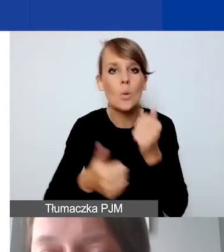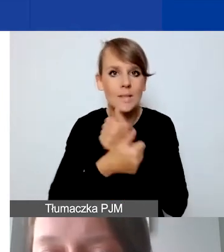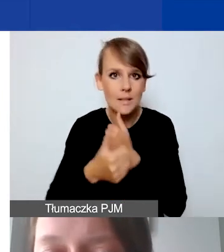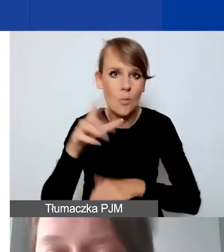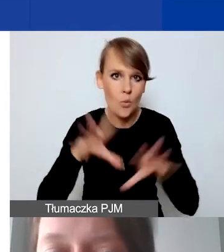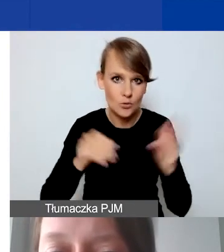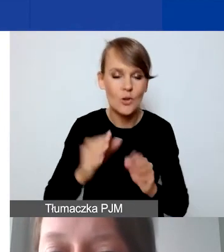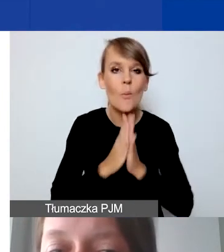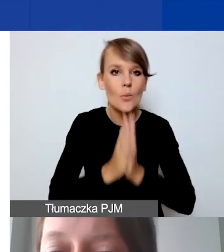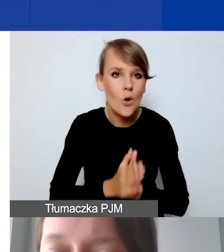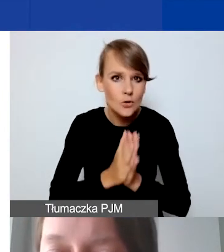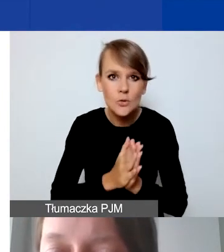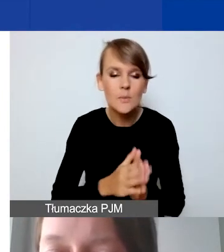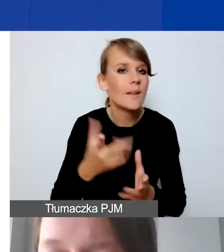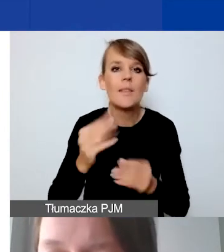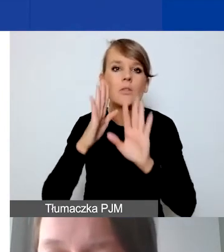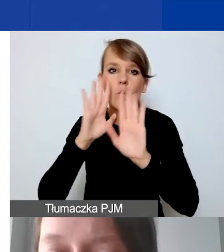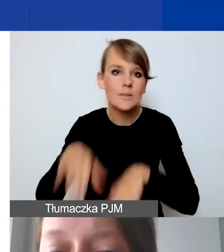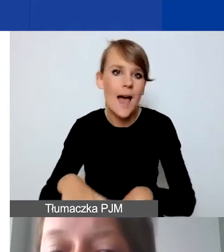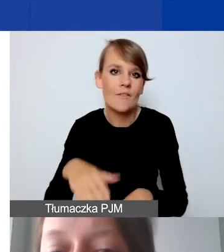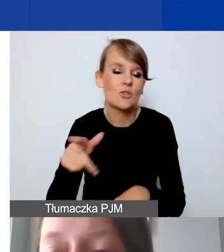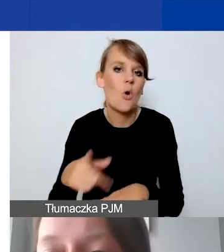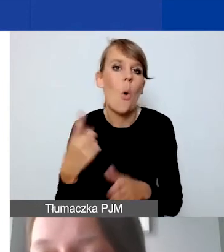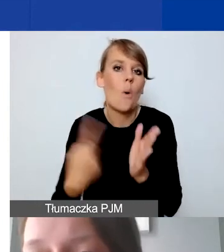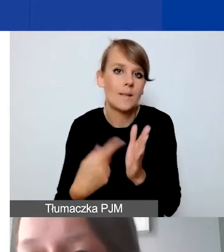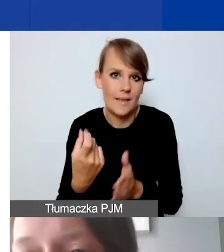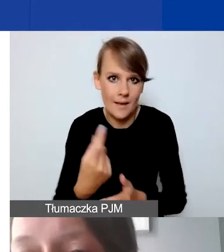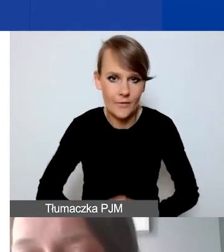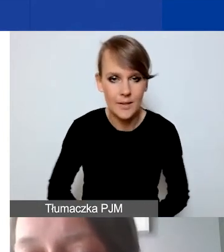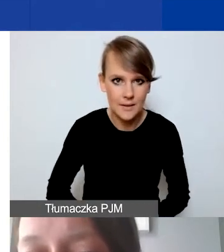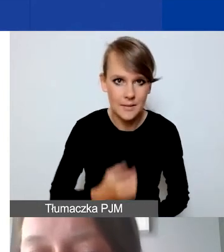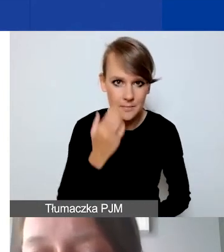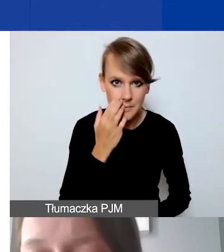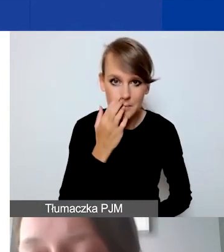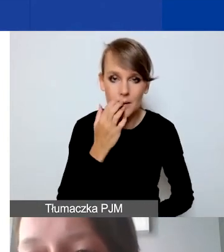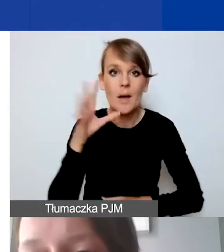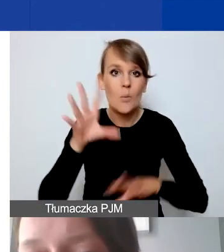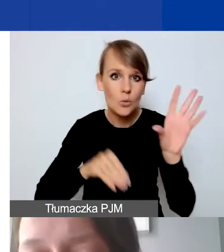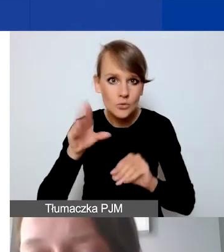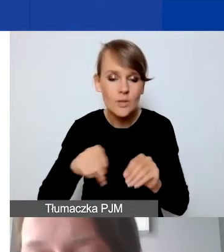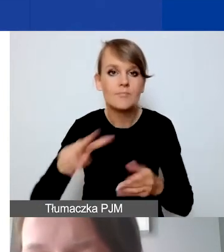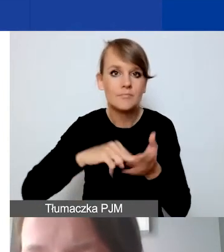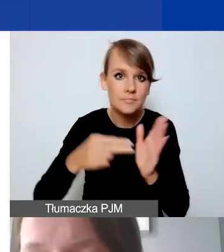żeby nie zostawiać tego na ostatnią chwilę. Żeby budżet został zaplanowany i przygotowany offline.